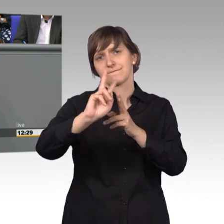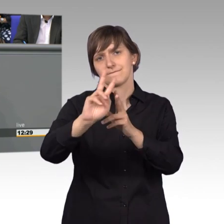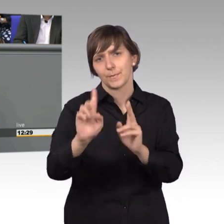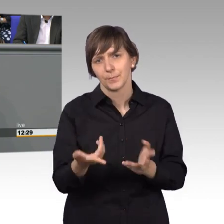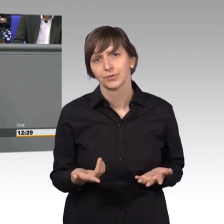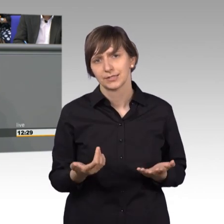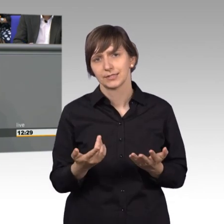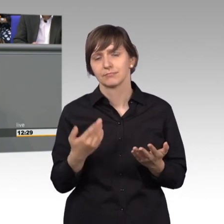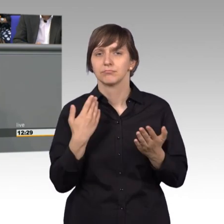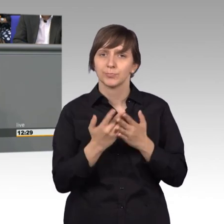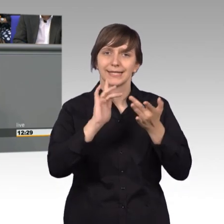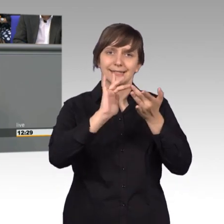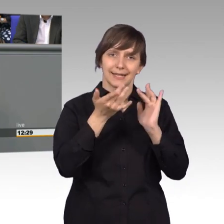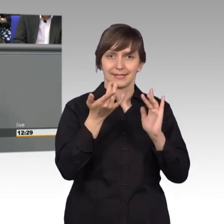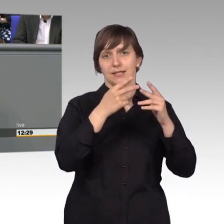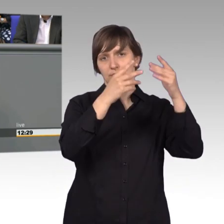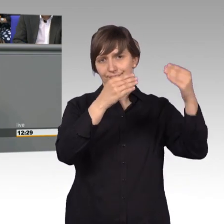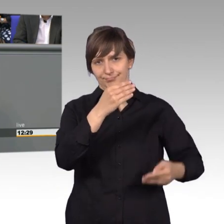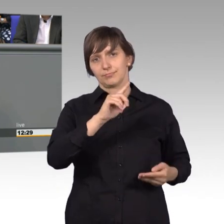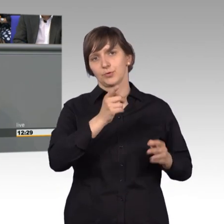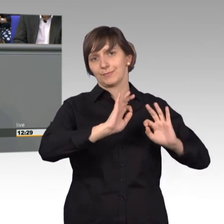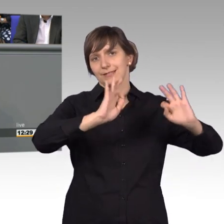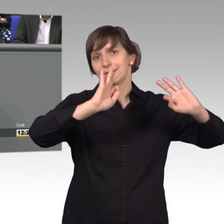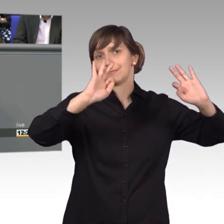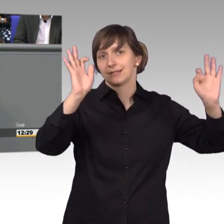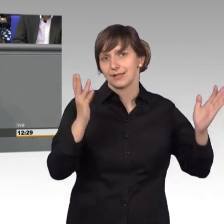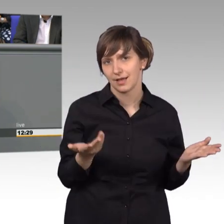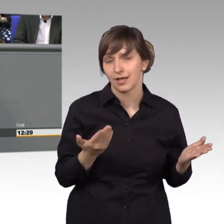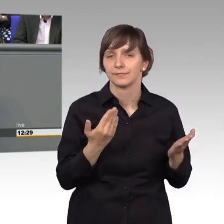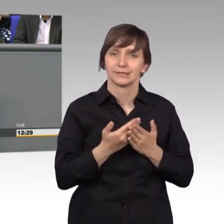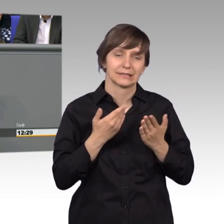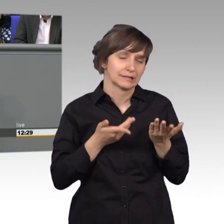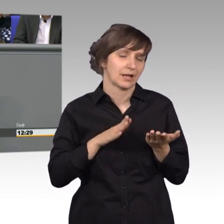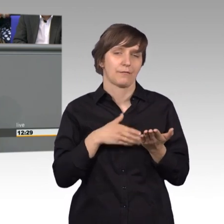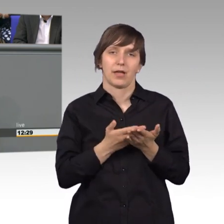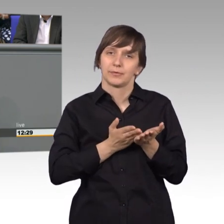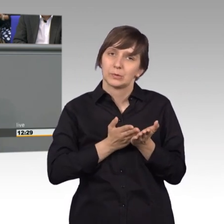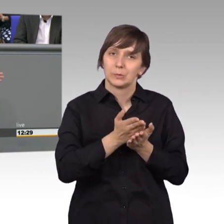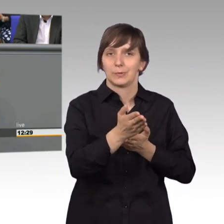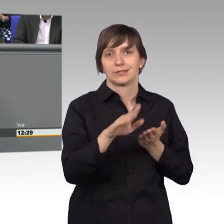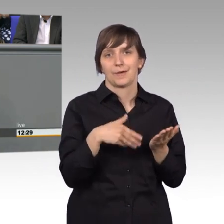Auftritt besser werden. Das ist eine Daueraufgabe, nun musste der Ausschuss erst einmal mit seinen ganzen Mitarbeitern umziehen. Das war